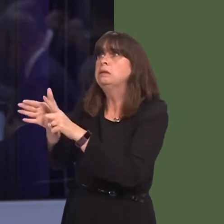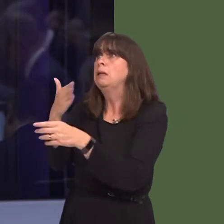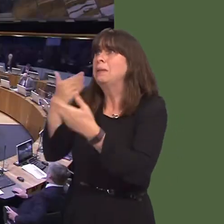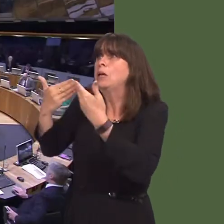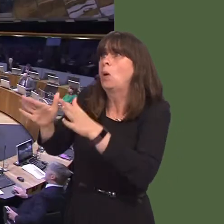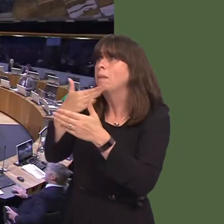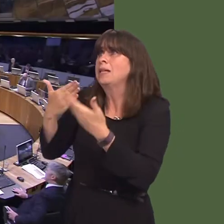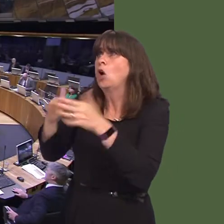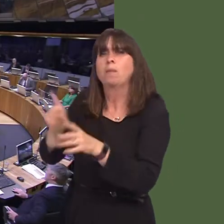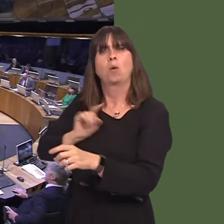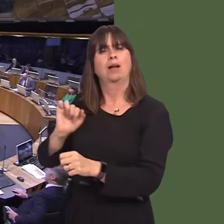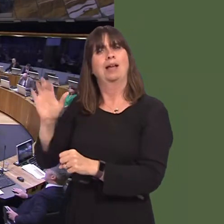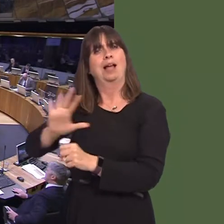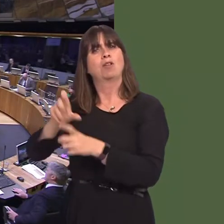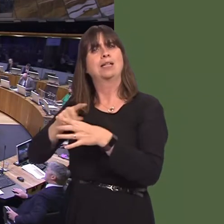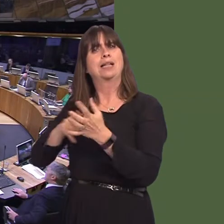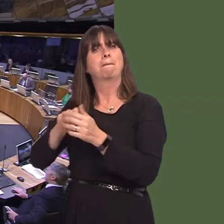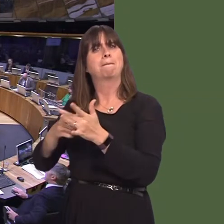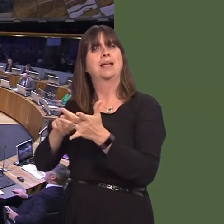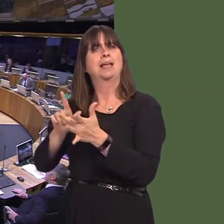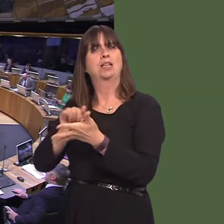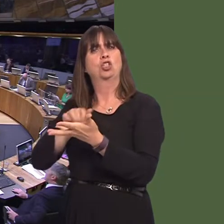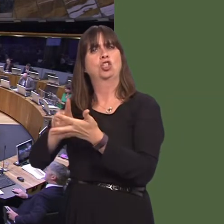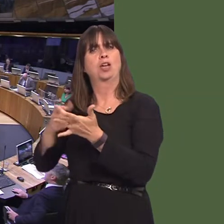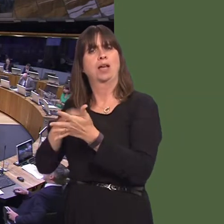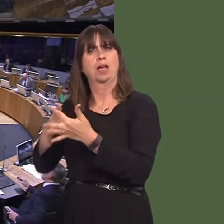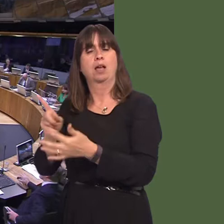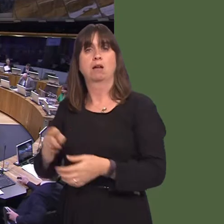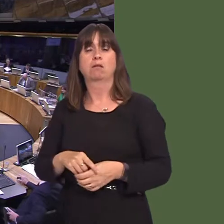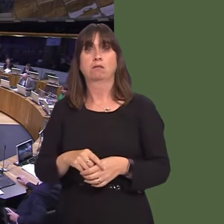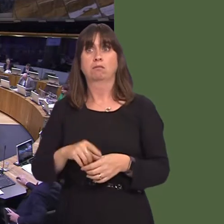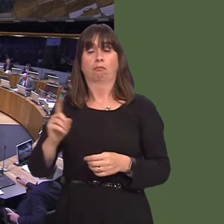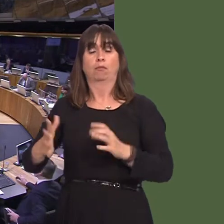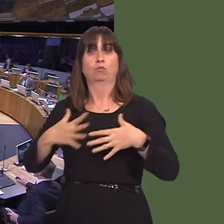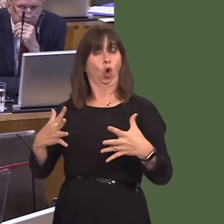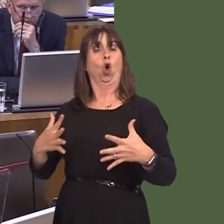Carwyn Jones AM: Well, these announcements often come with little or no warning. What